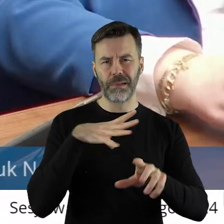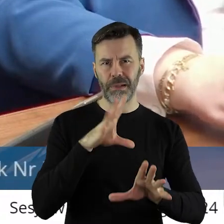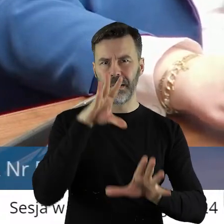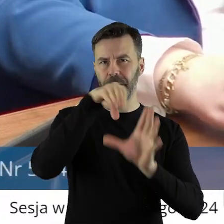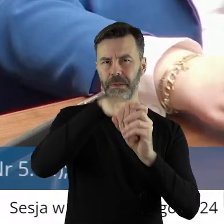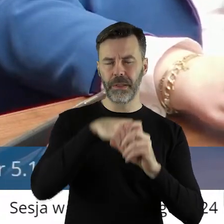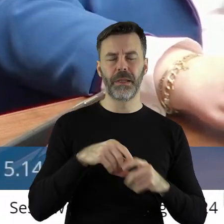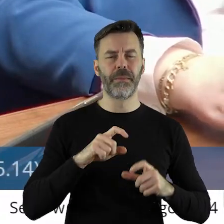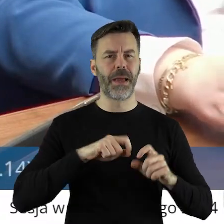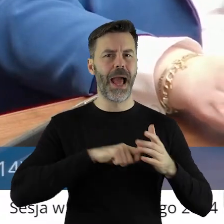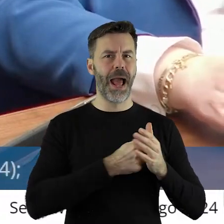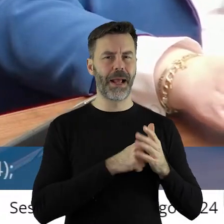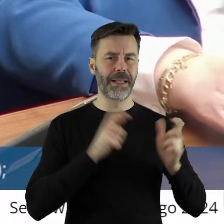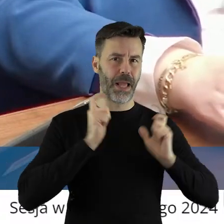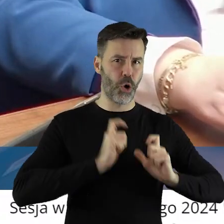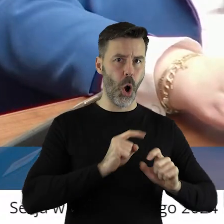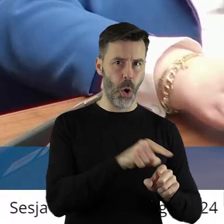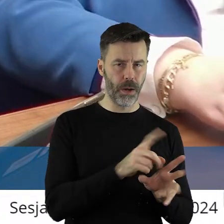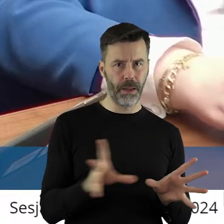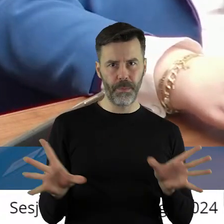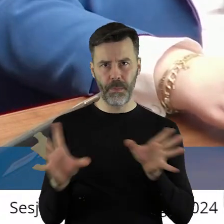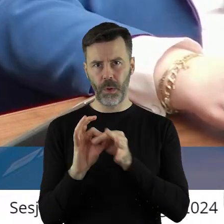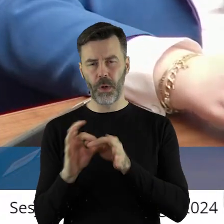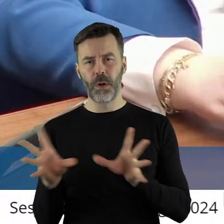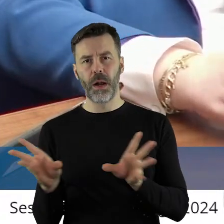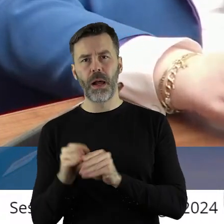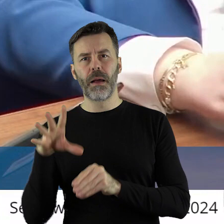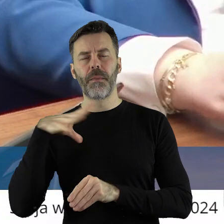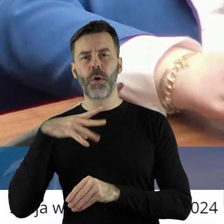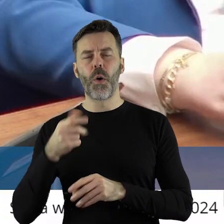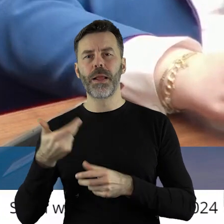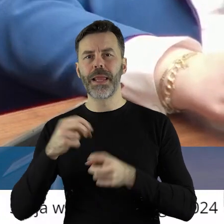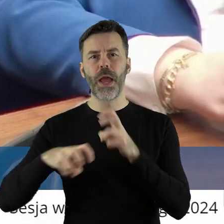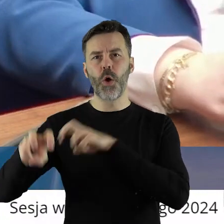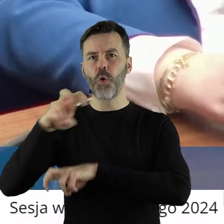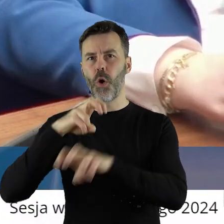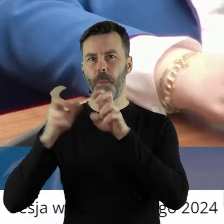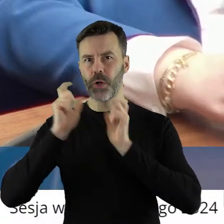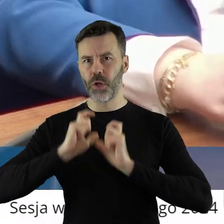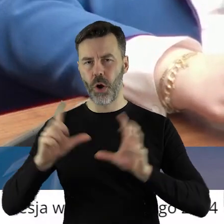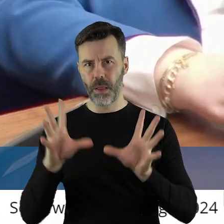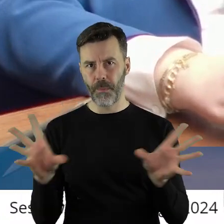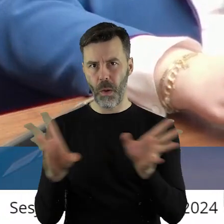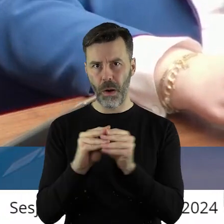Agencji Rynku Rolnego i Agencji Nieruchomości Rolnych. Myślę,